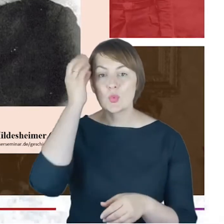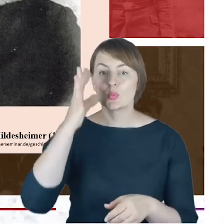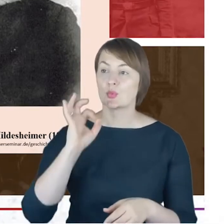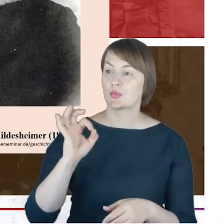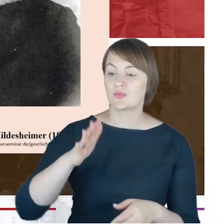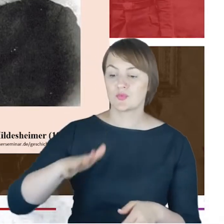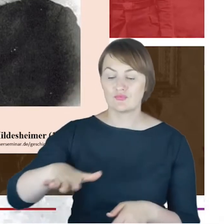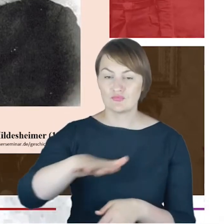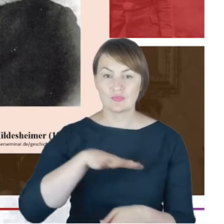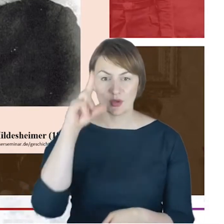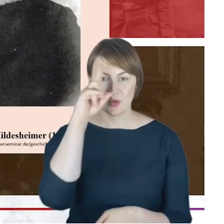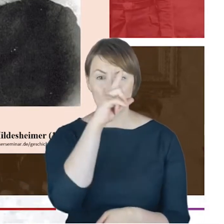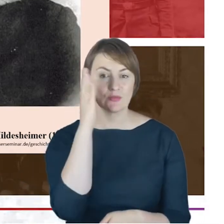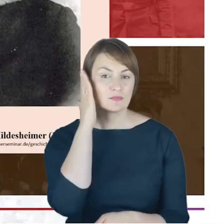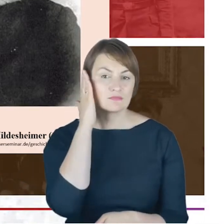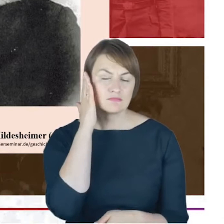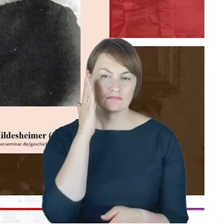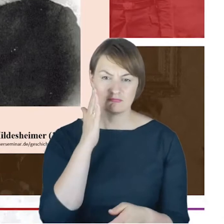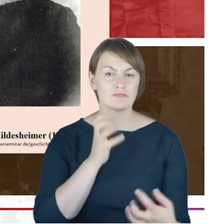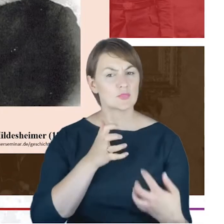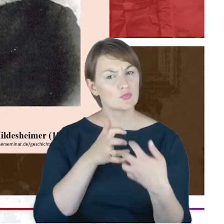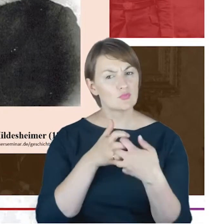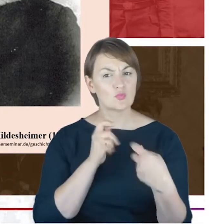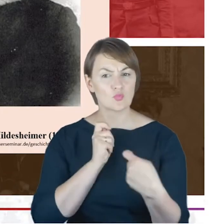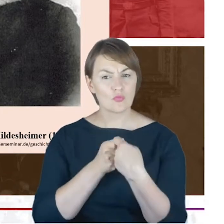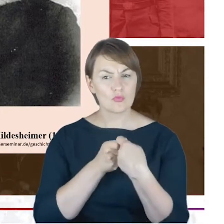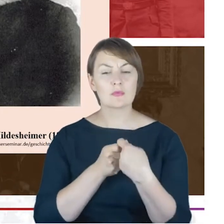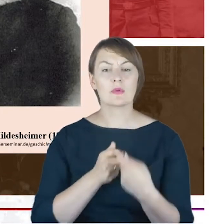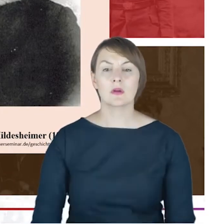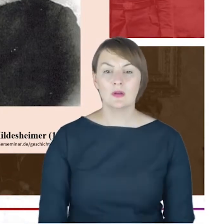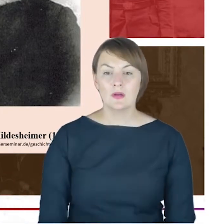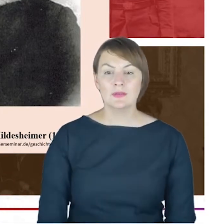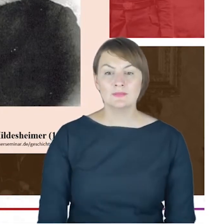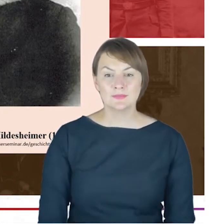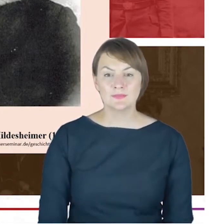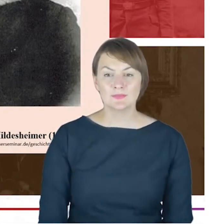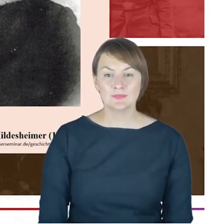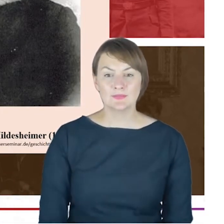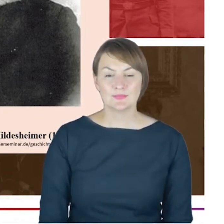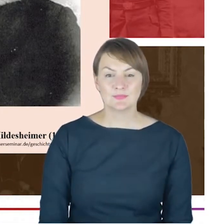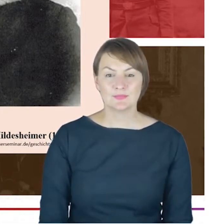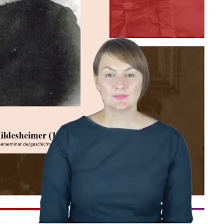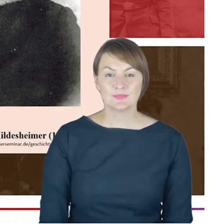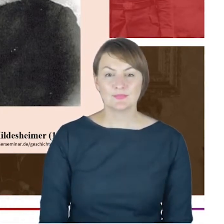z tą społecznością, w ramach której społeczność żydowska funkcjonowała. I wszystko Proszę Państwa